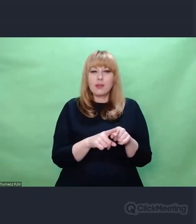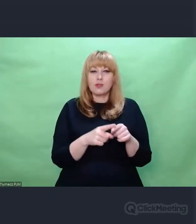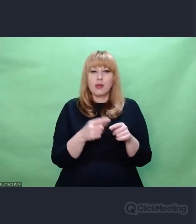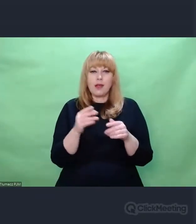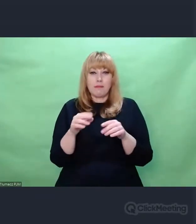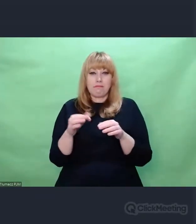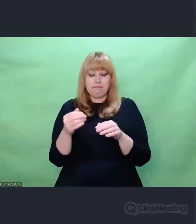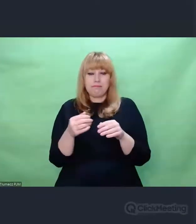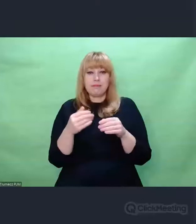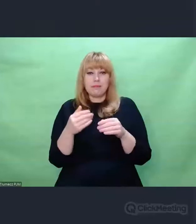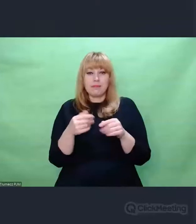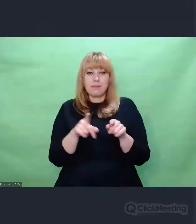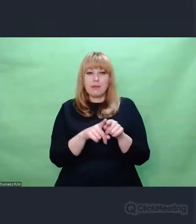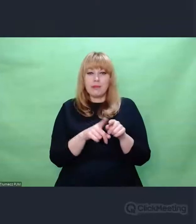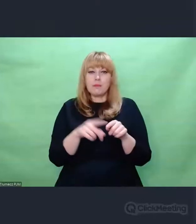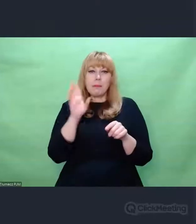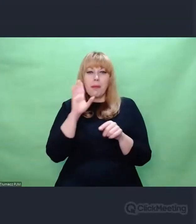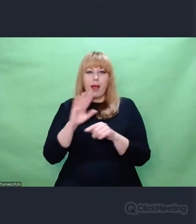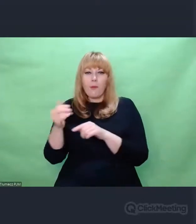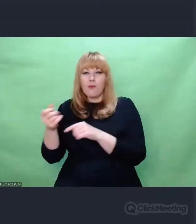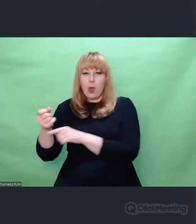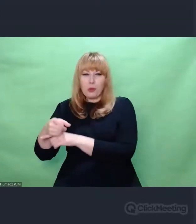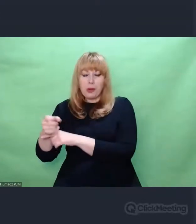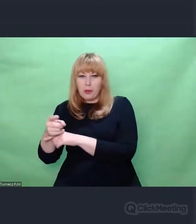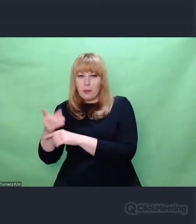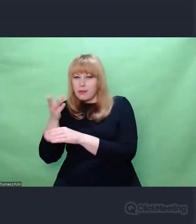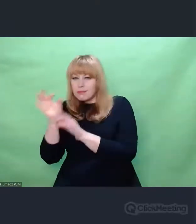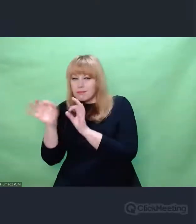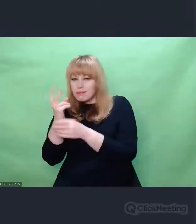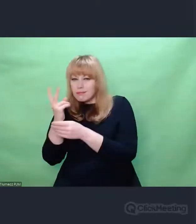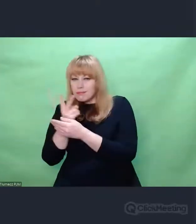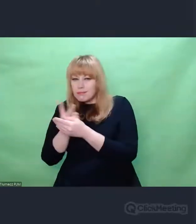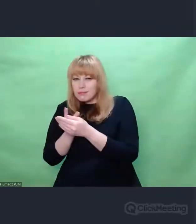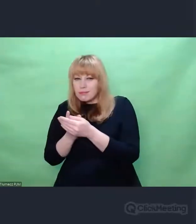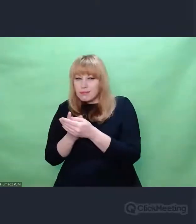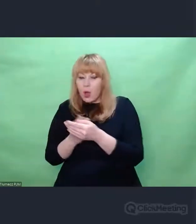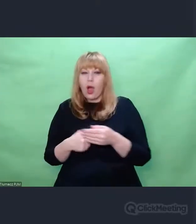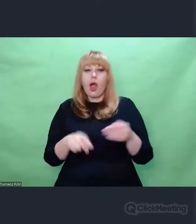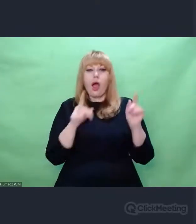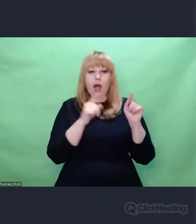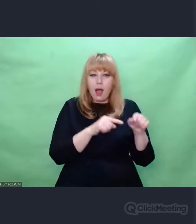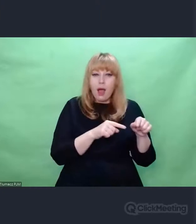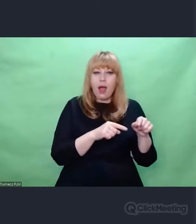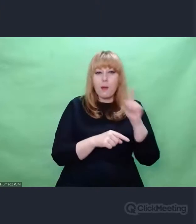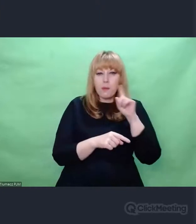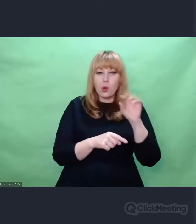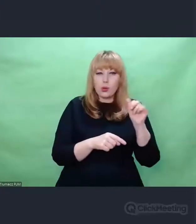Eugeniusz Rudnik wyciągał dosłownie z kosza na śmieci skrawki taśm magnetofonowych, sklejał je na nowo,